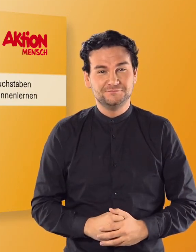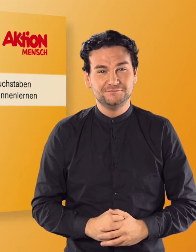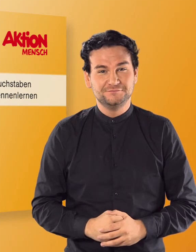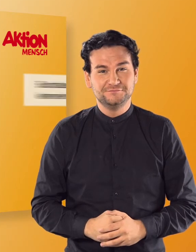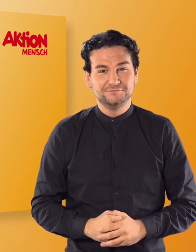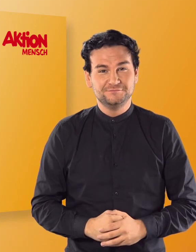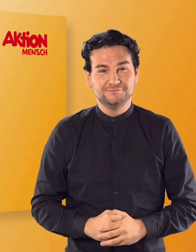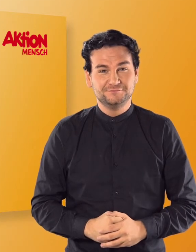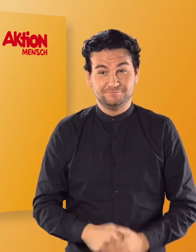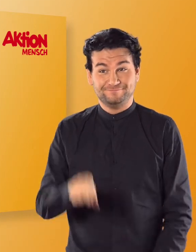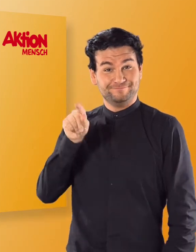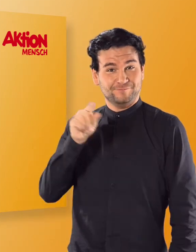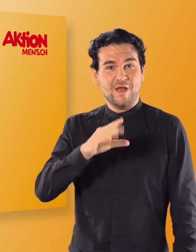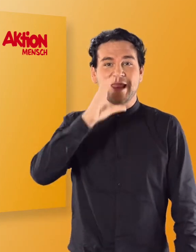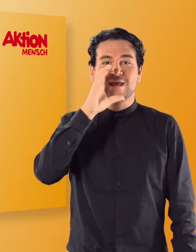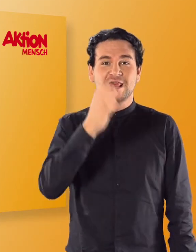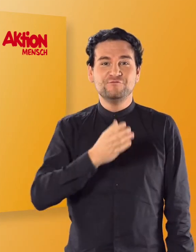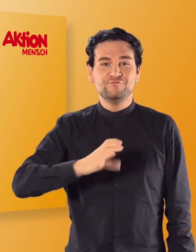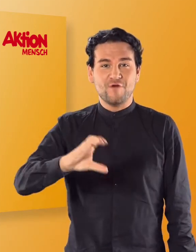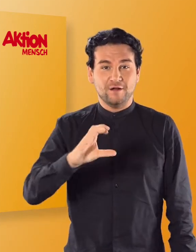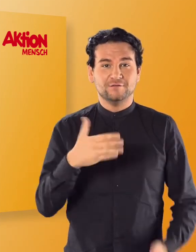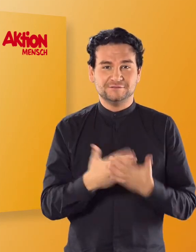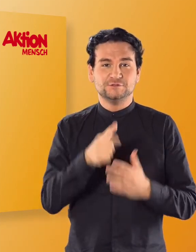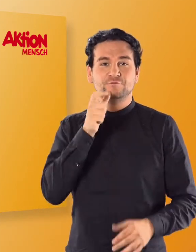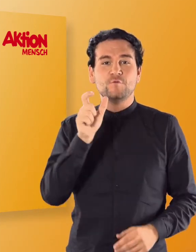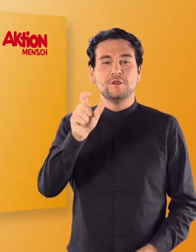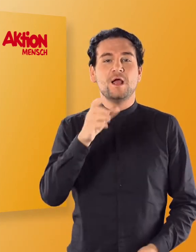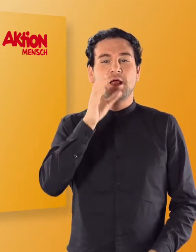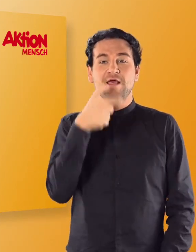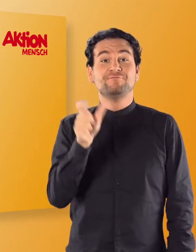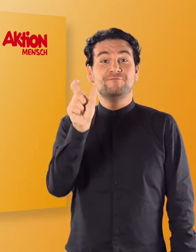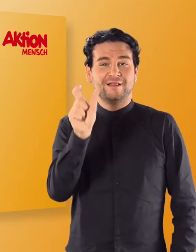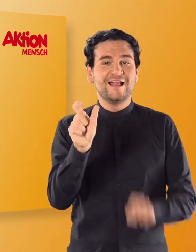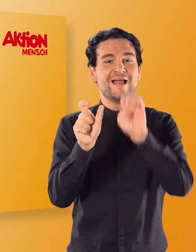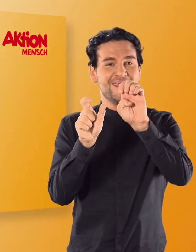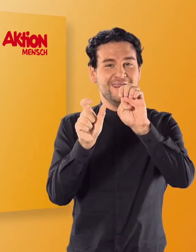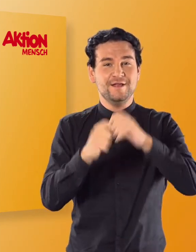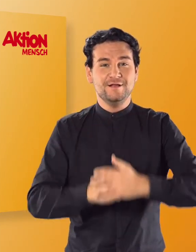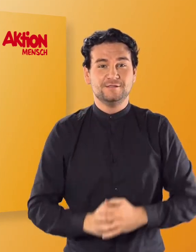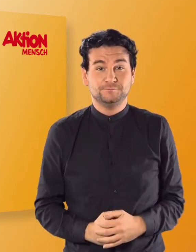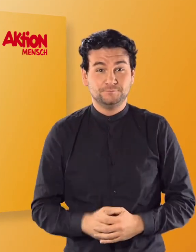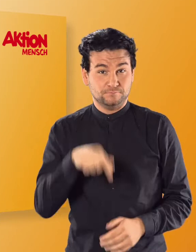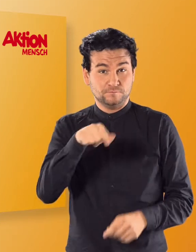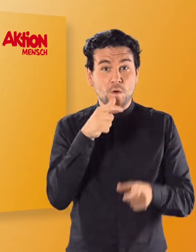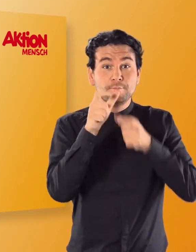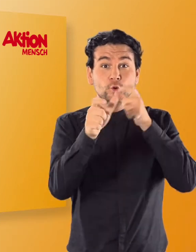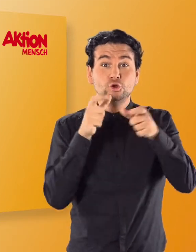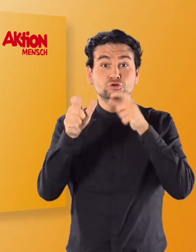(Irmgard) Der Elefant beginnt mit einem „E". Wenn ihr die Buchstaben kennengelernt habt,